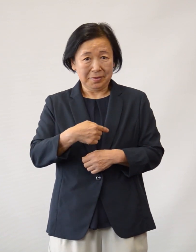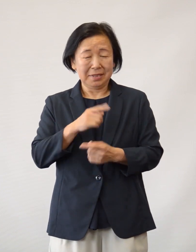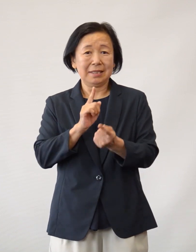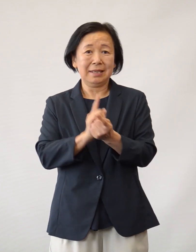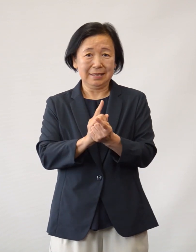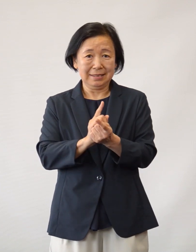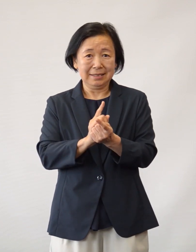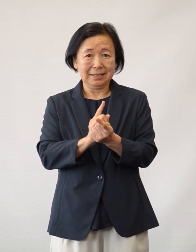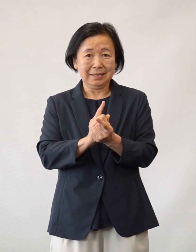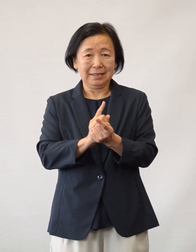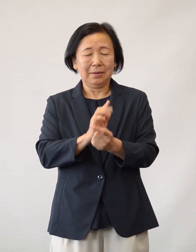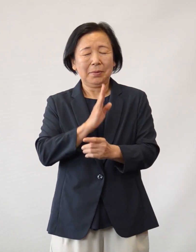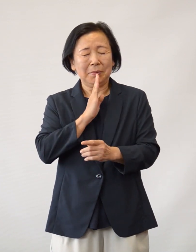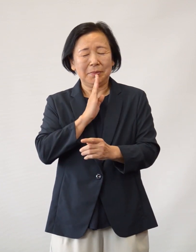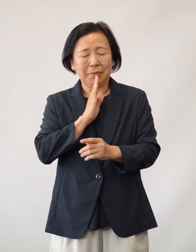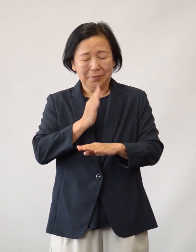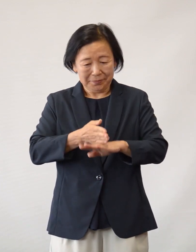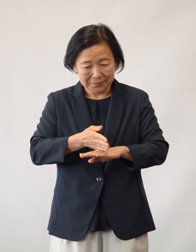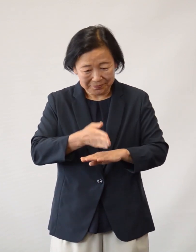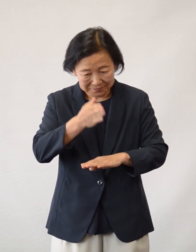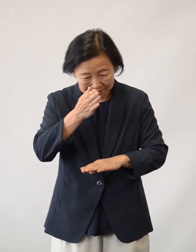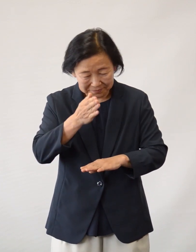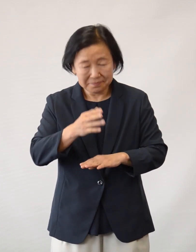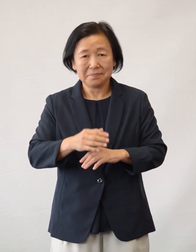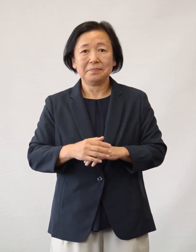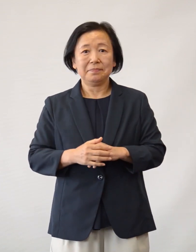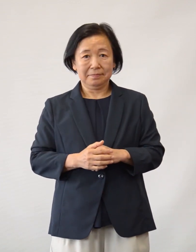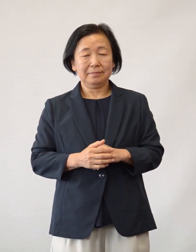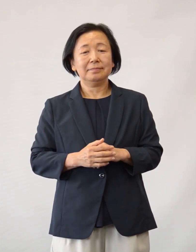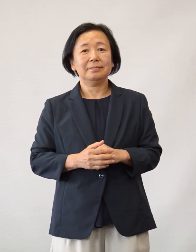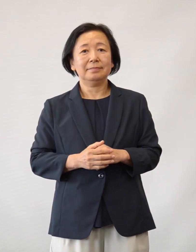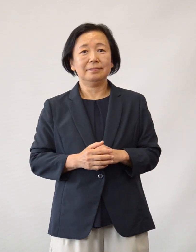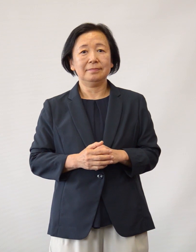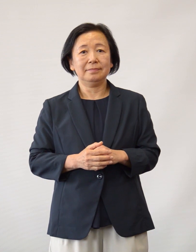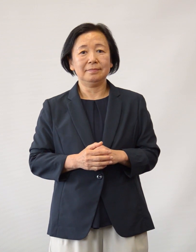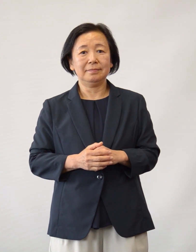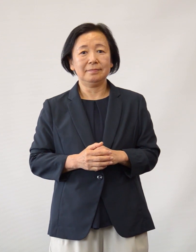この場をお借りして心より感謝申し上げます